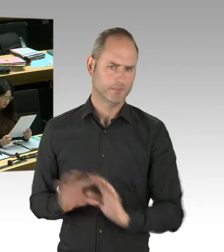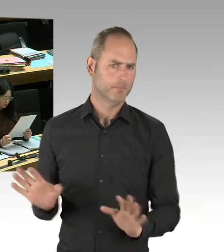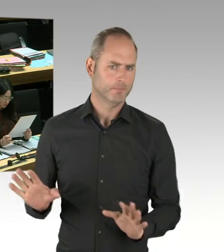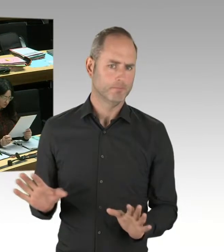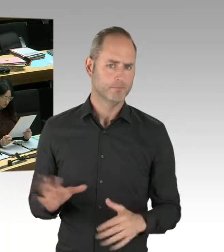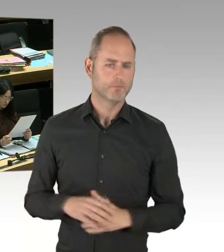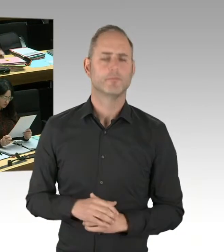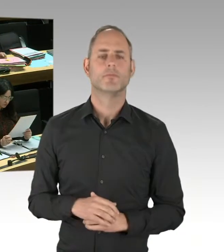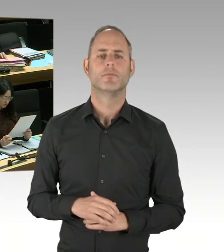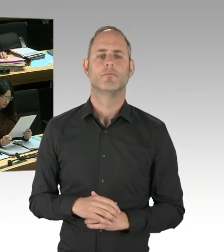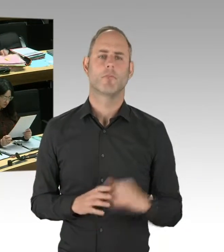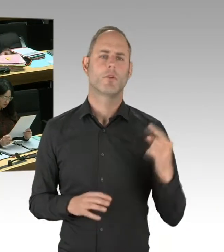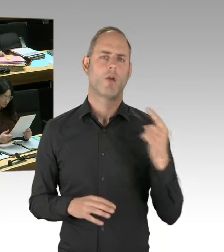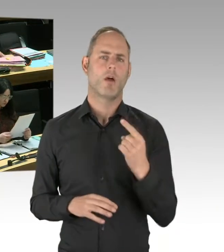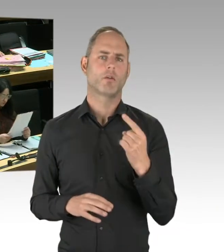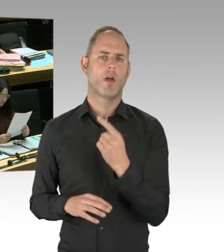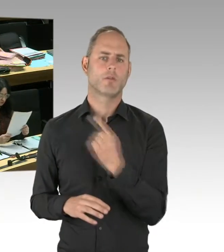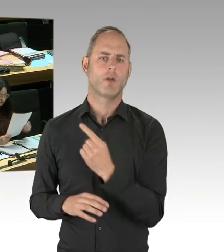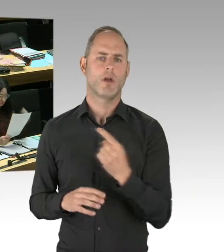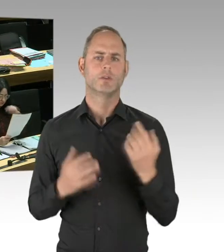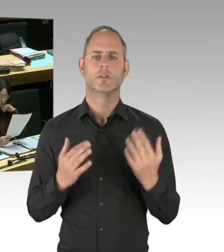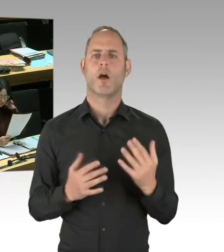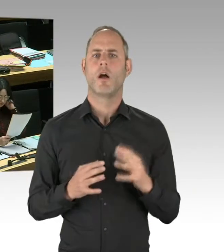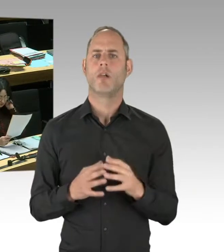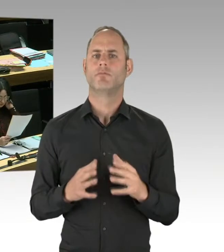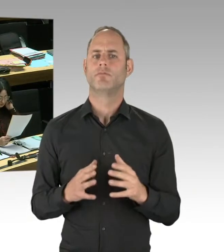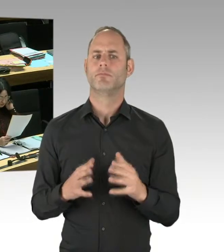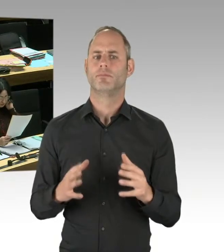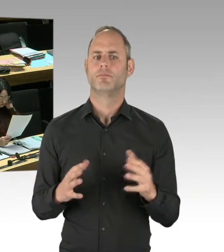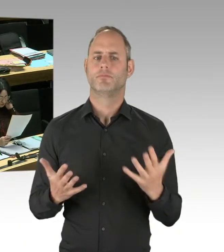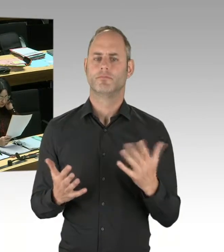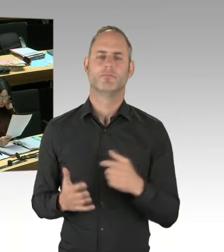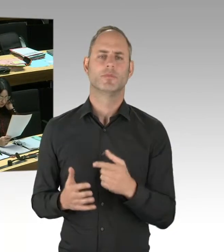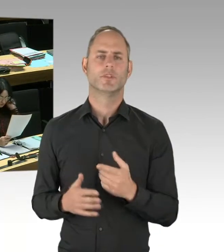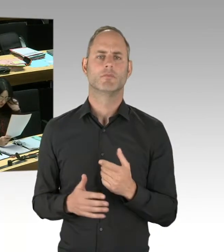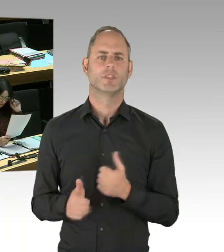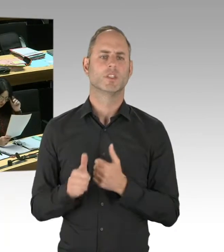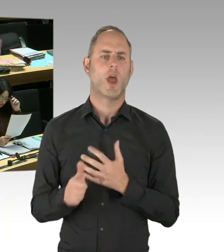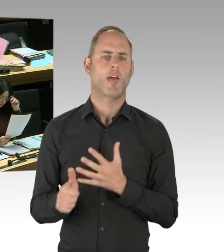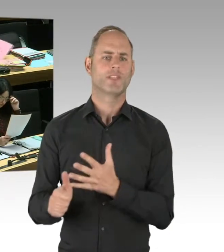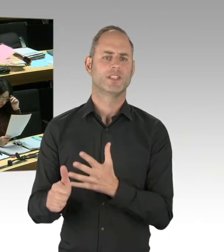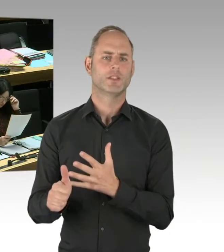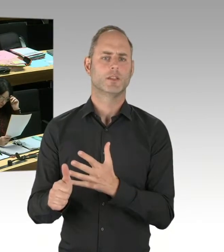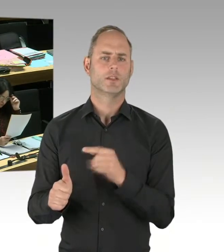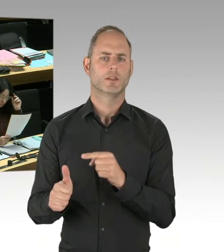Und jedes Jahr mit dem Verfassungsschutzbericht die neue Zahl zu nennen